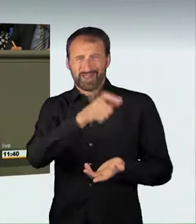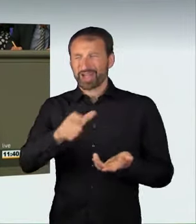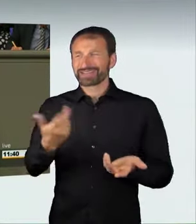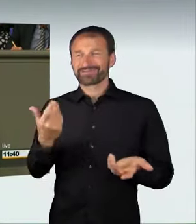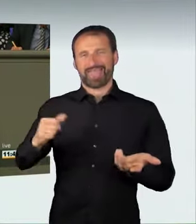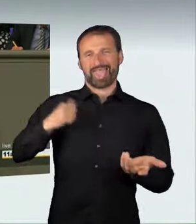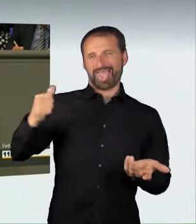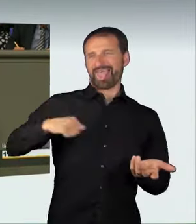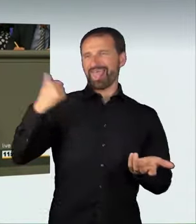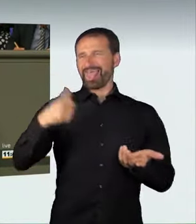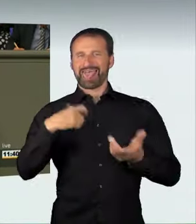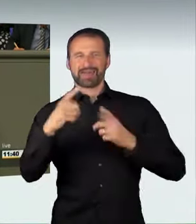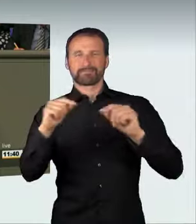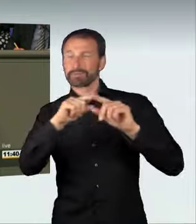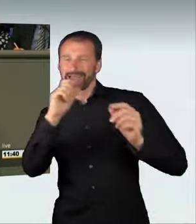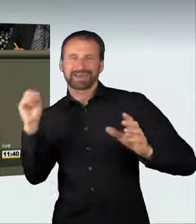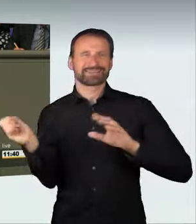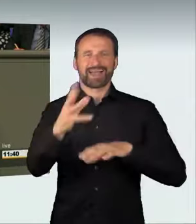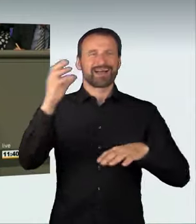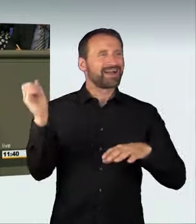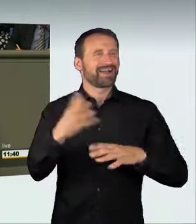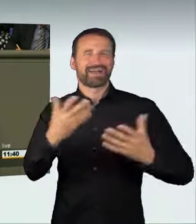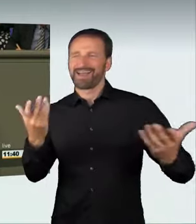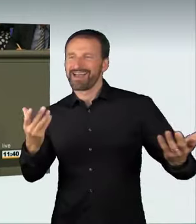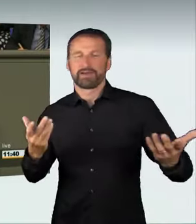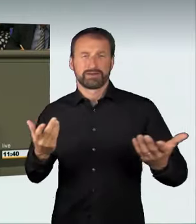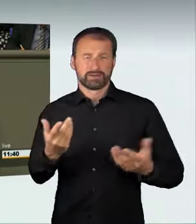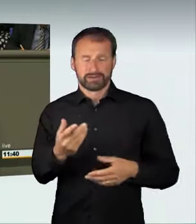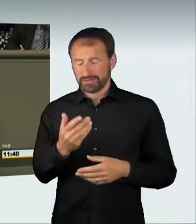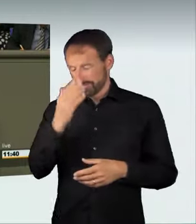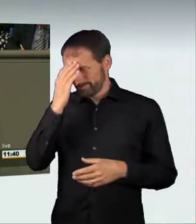Das Prinzip all dieser Rennen ist immer das gleiche: